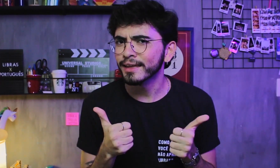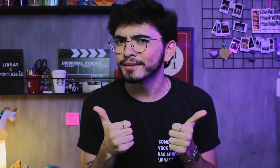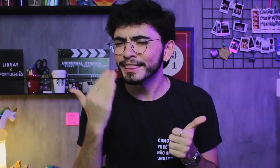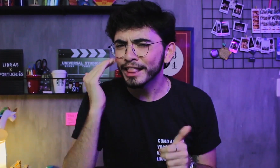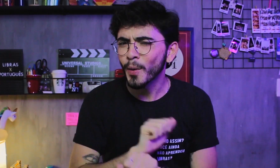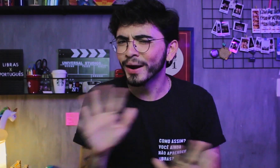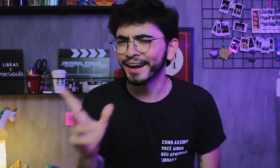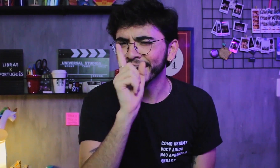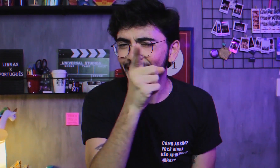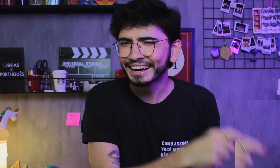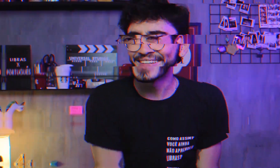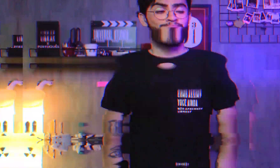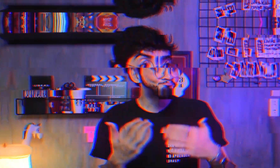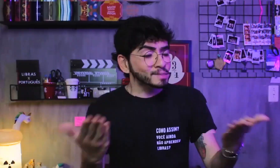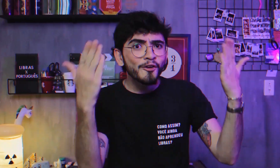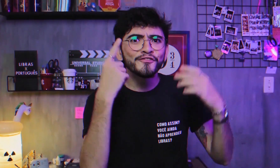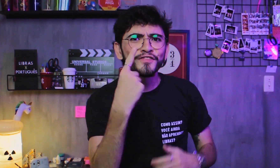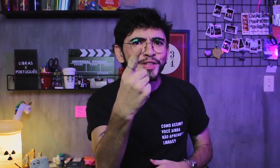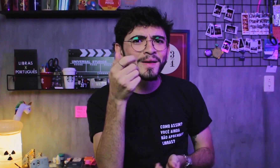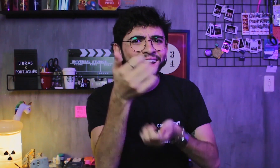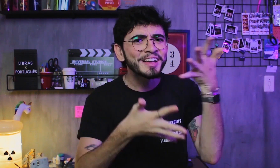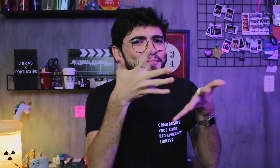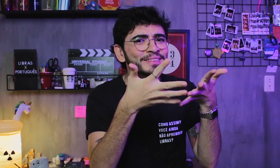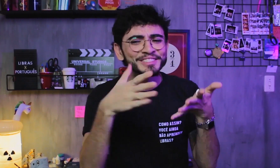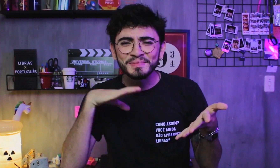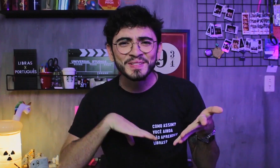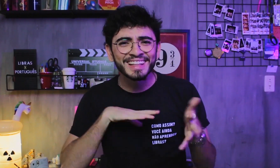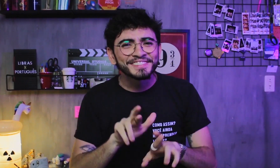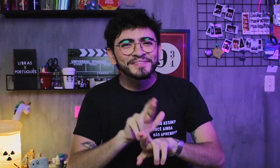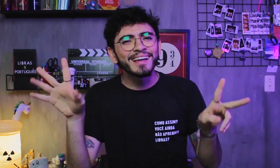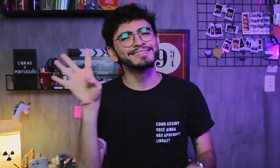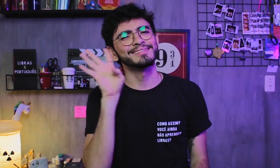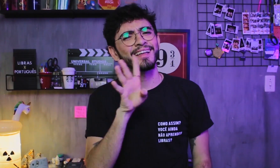Deu pra entender certinho? Viu? Legal ver a diferença da Libras com o Português, né?!